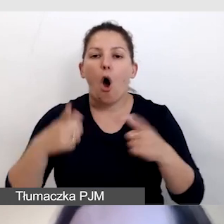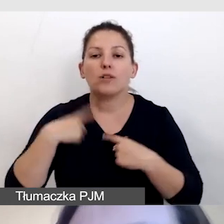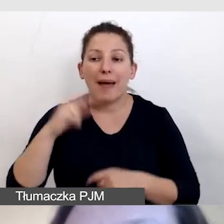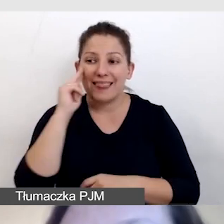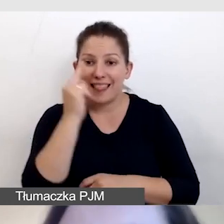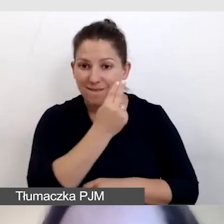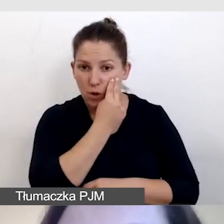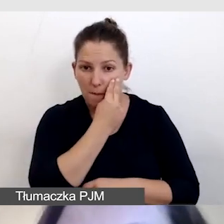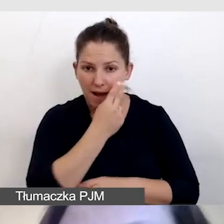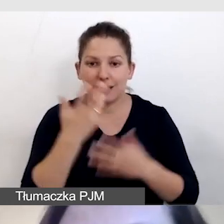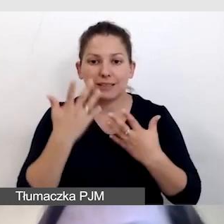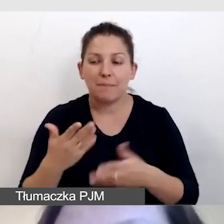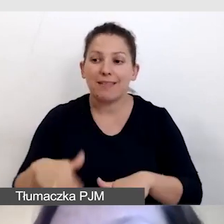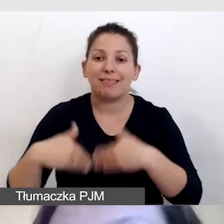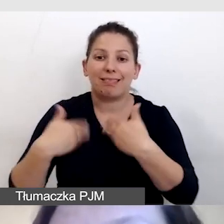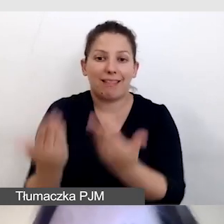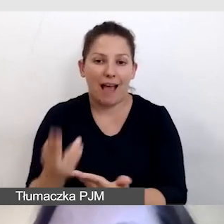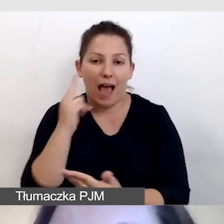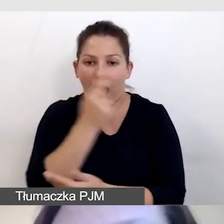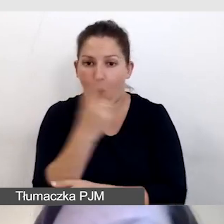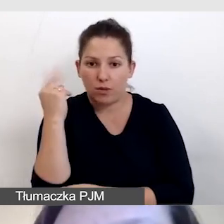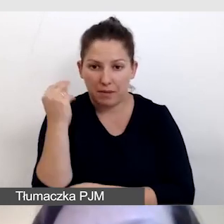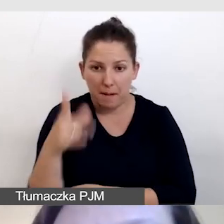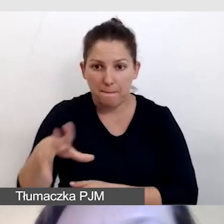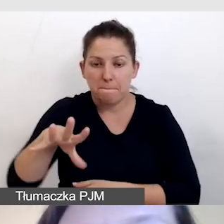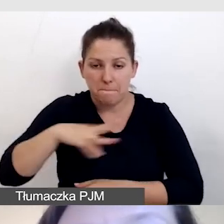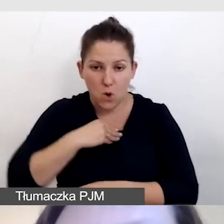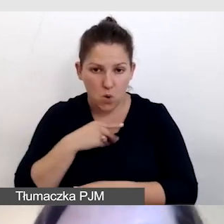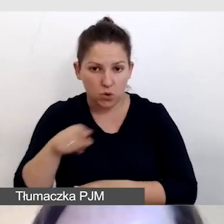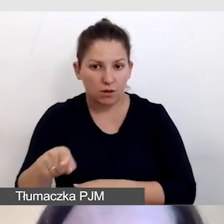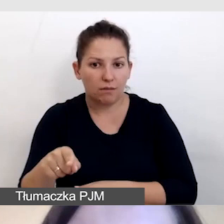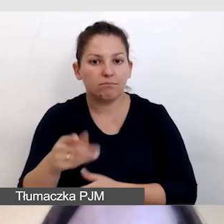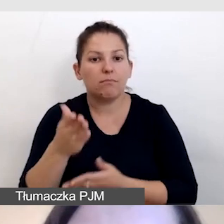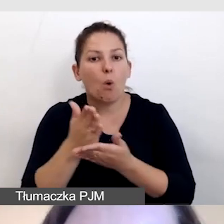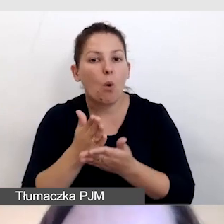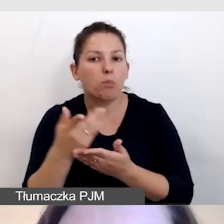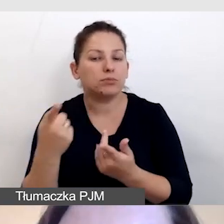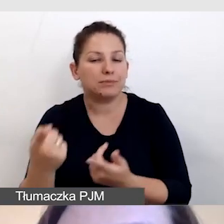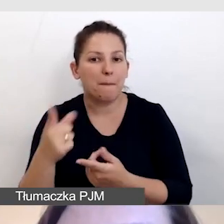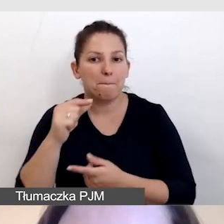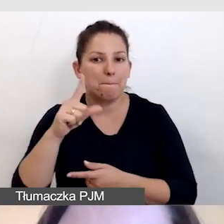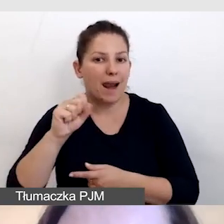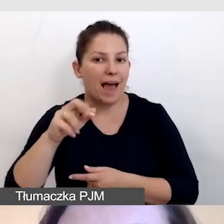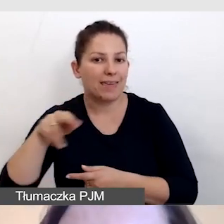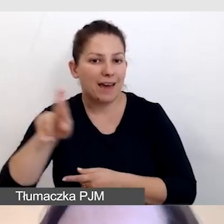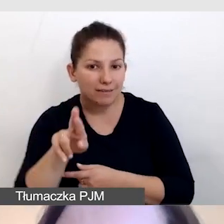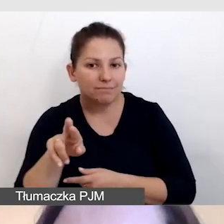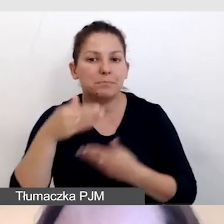której chcemy dostarczyć audiodeskrypcję, będzie w stanie obsłużyć player za pomocą klawiatury